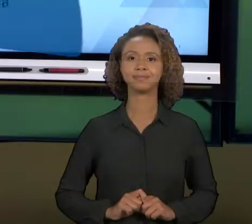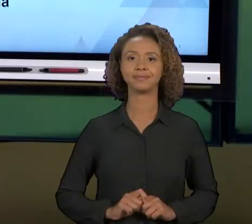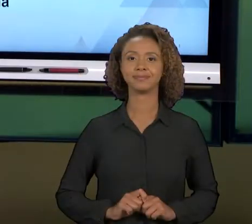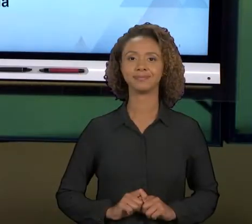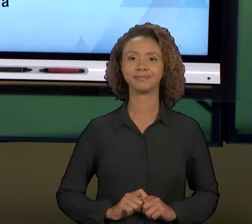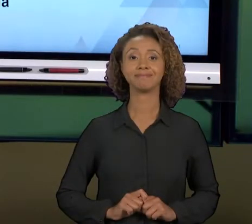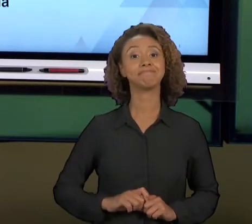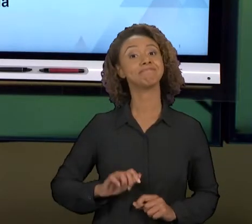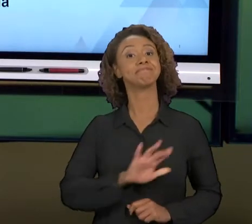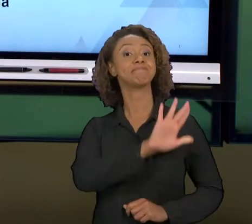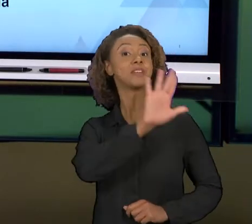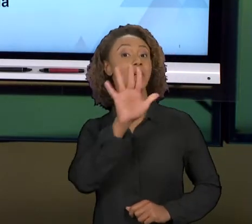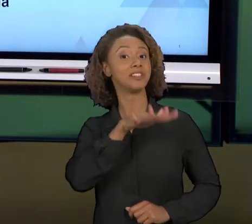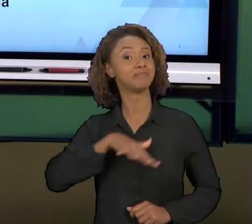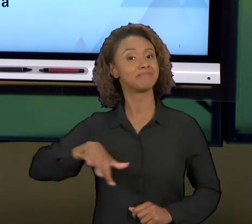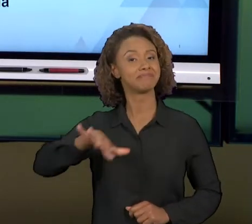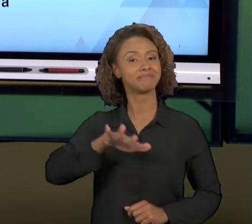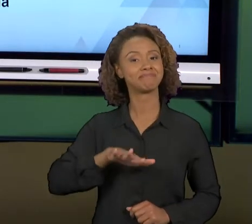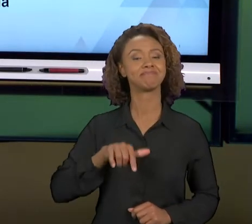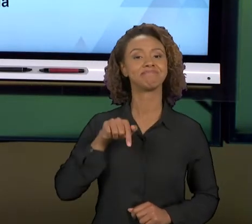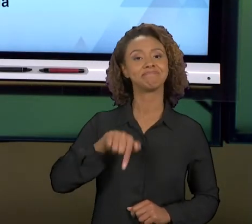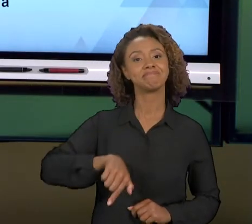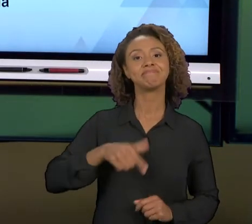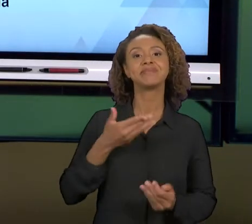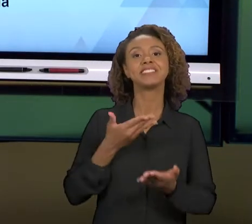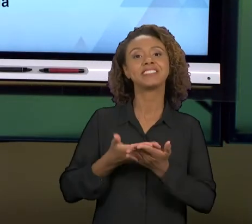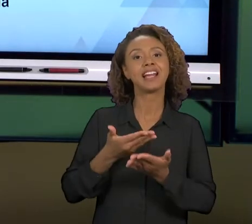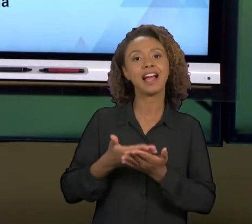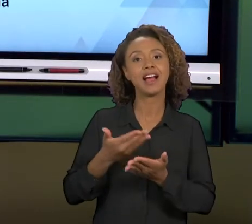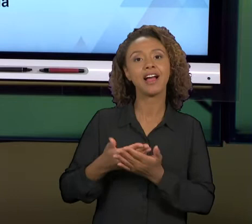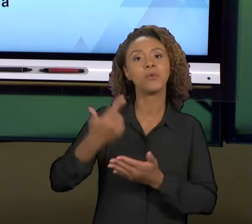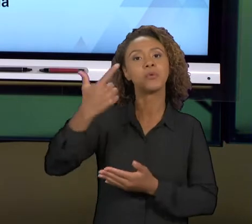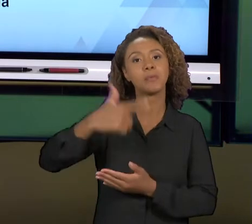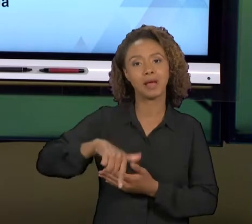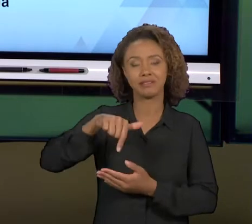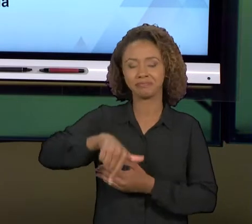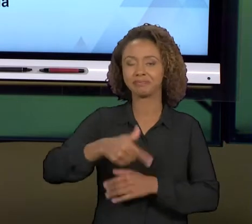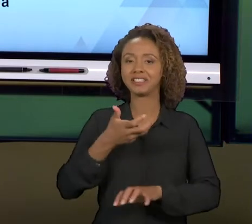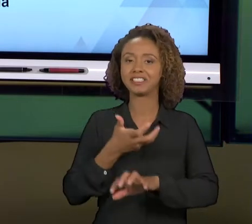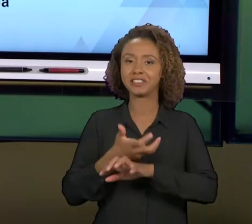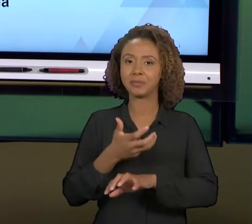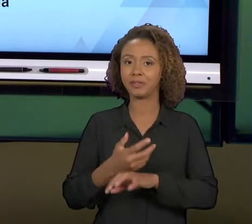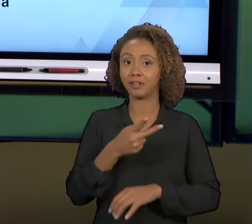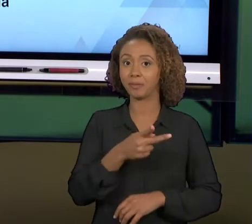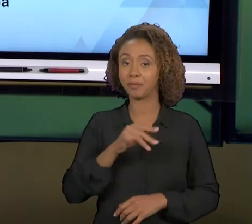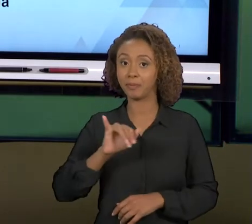[OTÁVIO] OLÁ, PESSOAL. SEJAM BEM-VINDOS A MAIS UMA AULA DA NOSSA DISCIPLINA "PROJETO INTEGRADOR